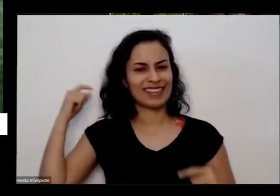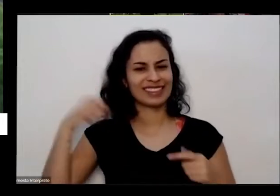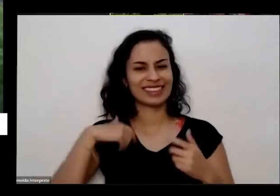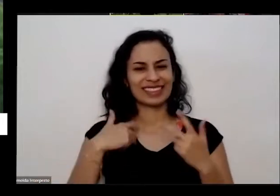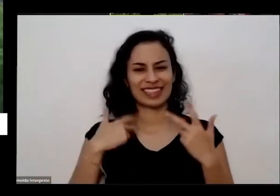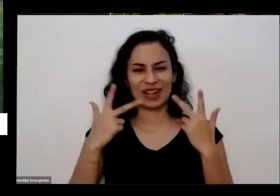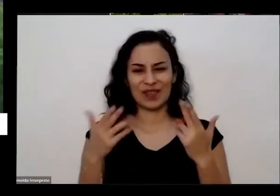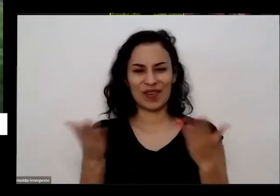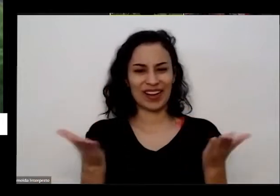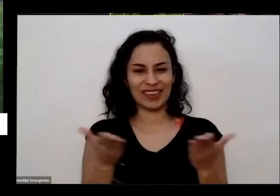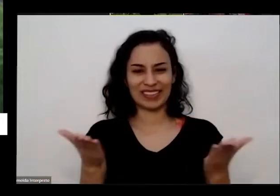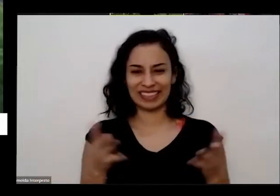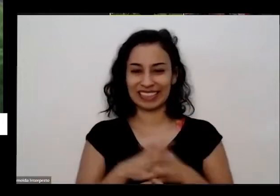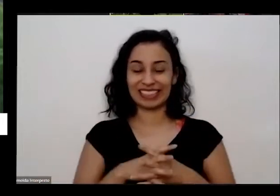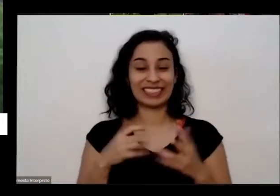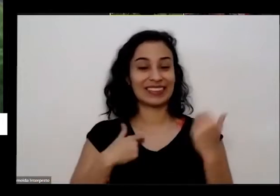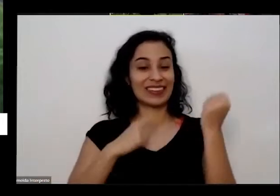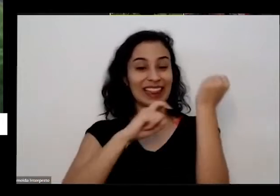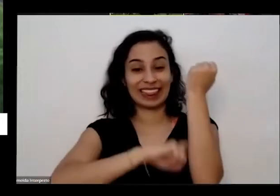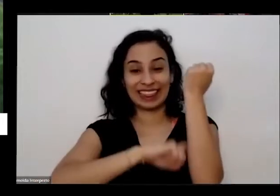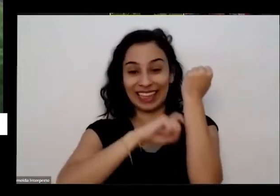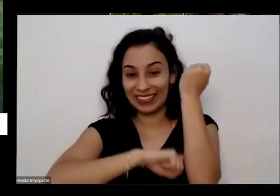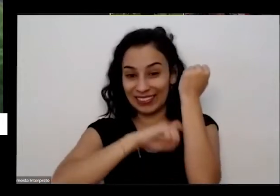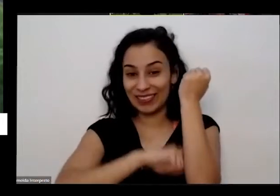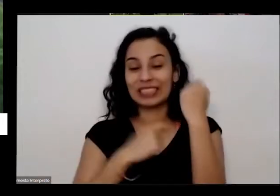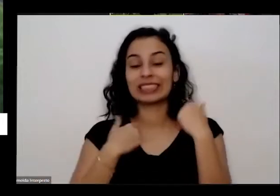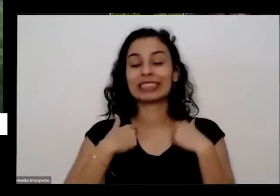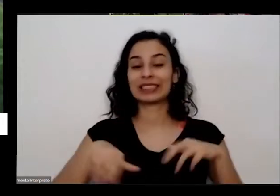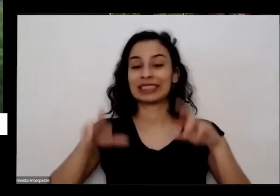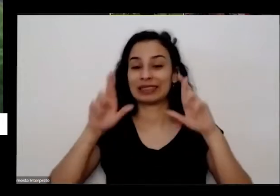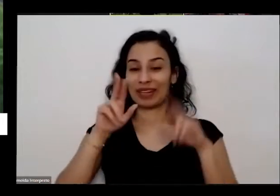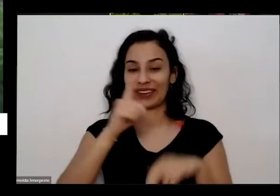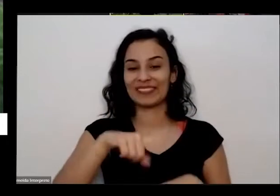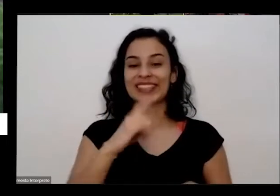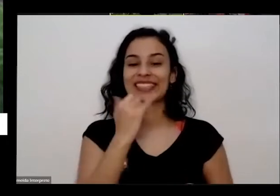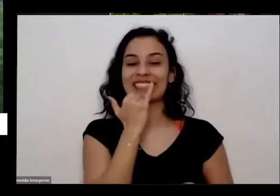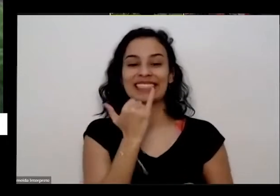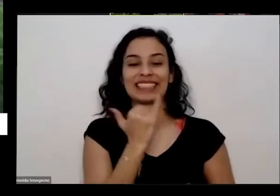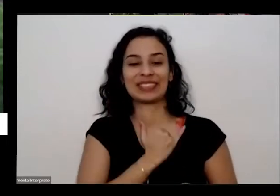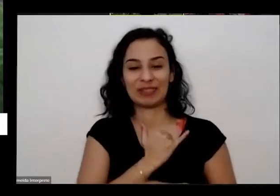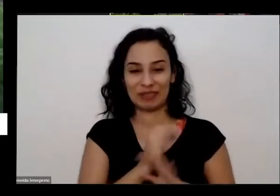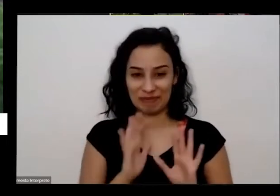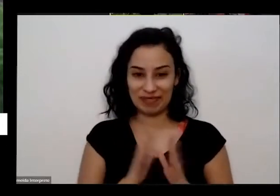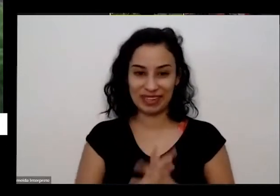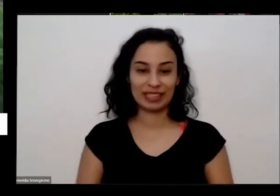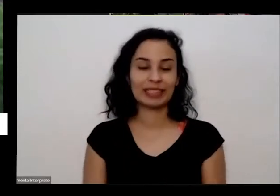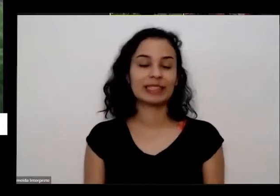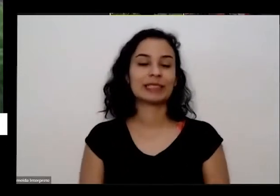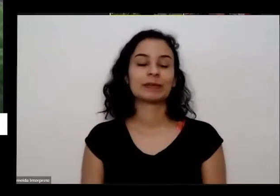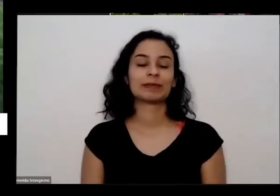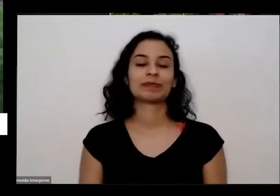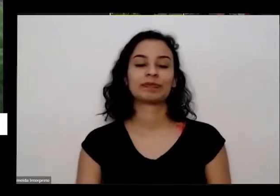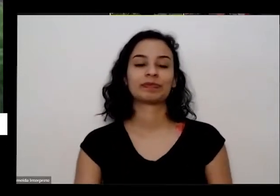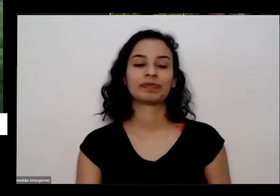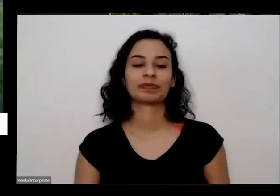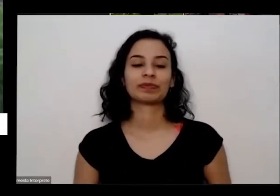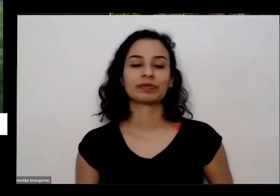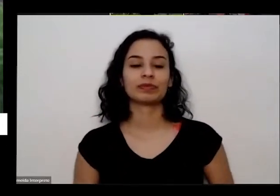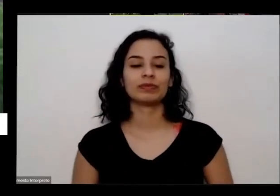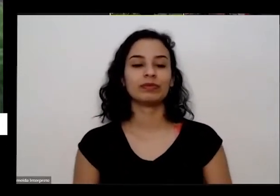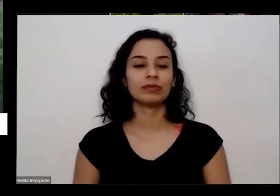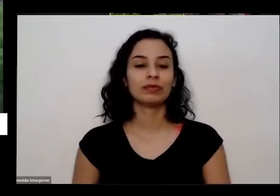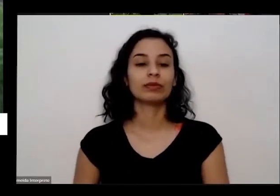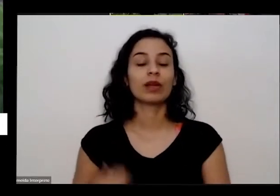até um pouco nervoso espero que vocês me desculpa aí por isso também é eu tô aqui na garagem da